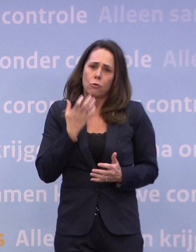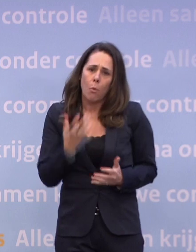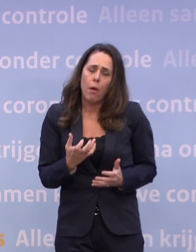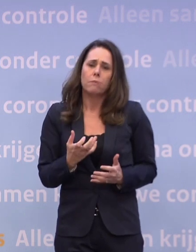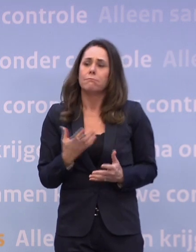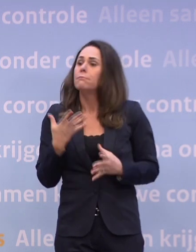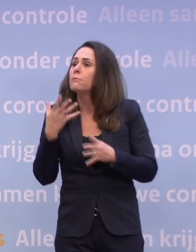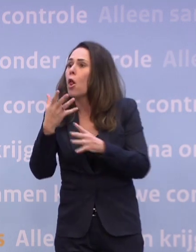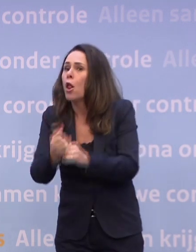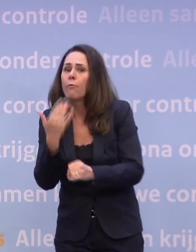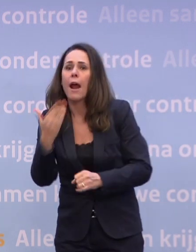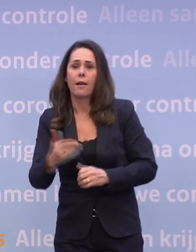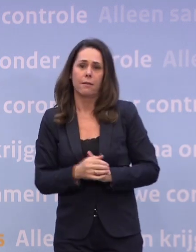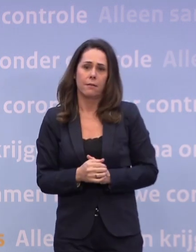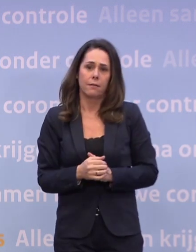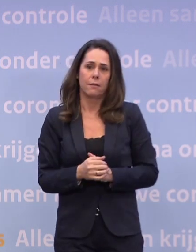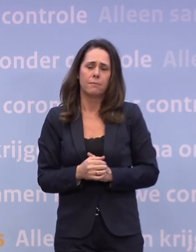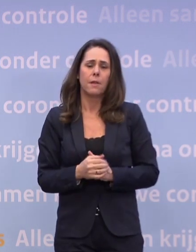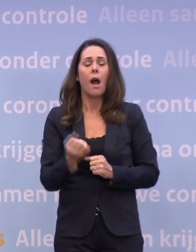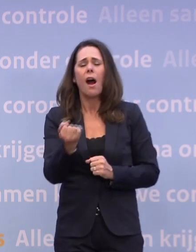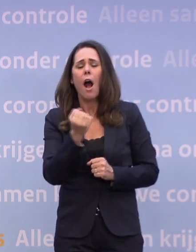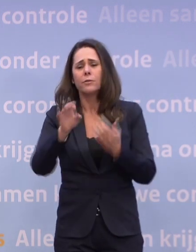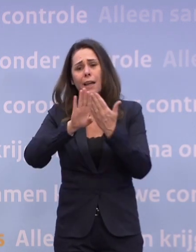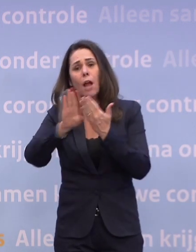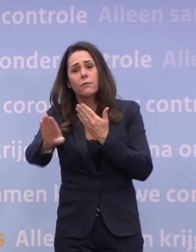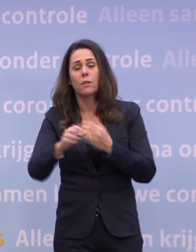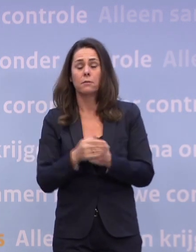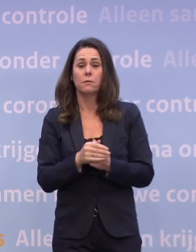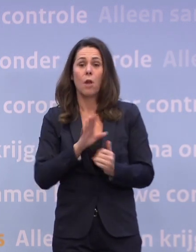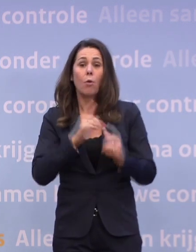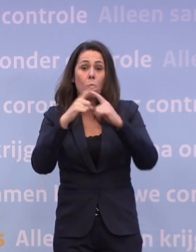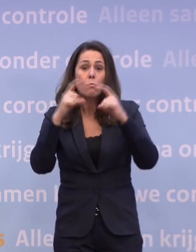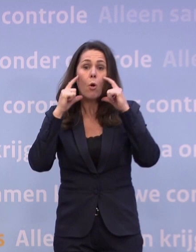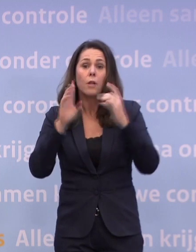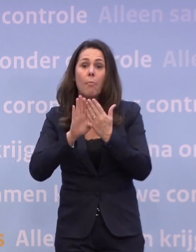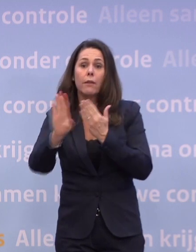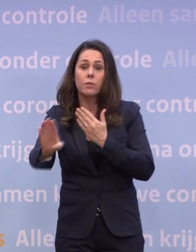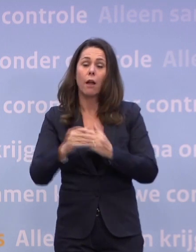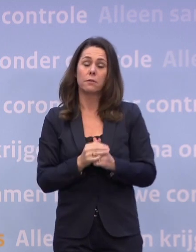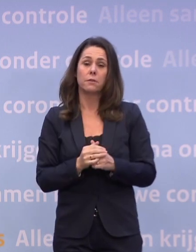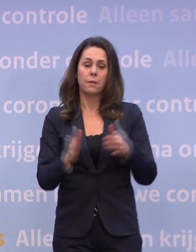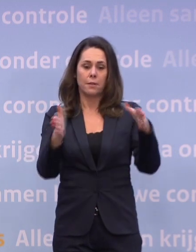Houd altijd en overal afstand, ook met een mondkapje op. Doe je kerstboodschappen alleen.